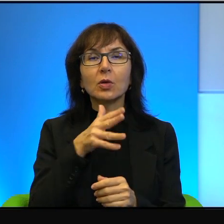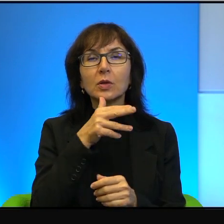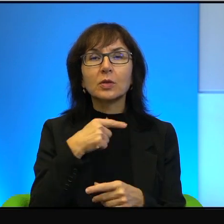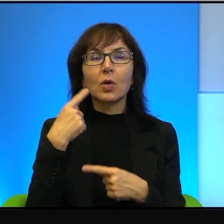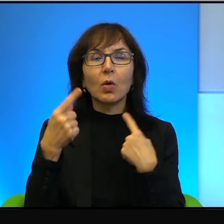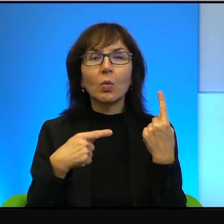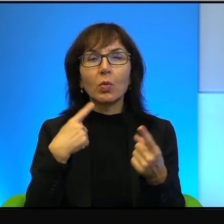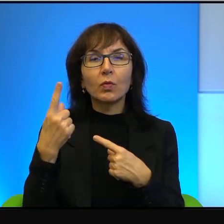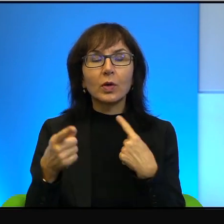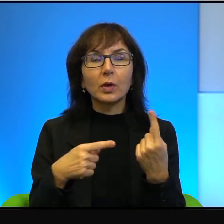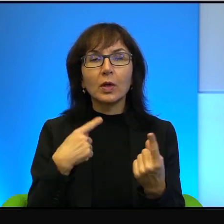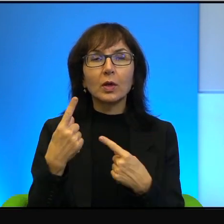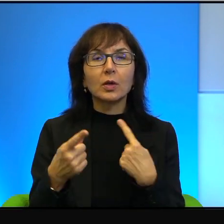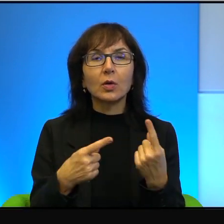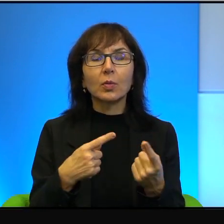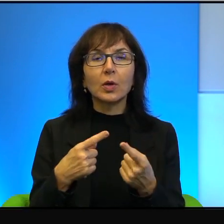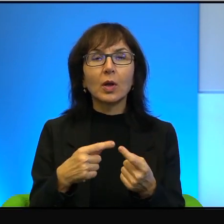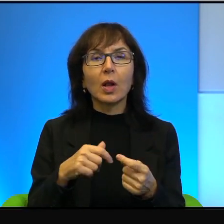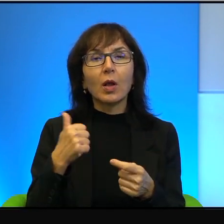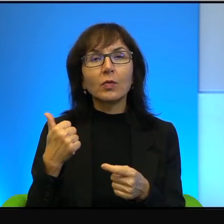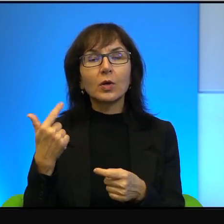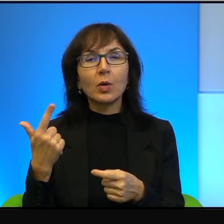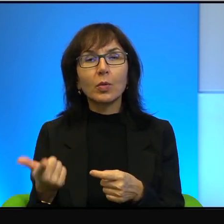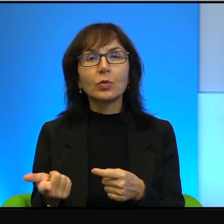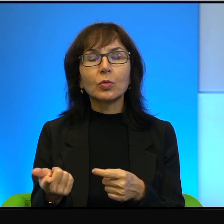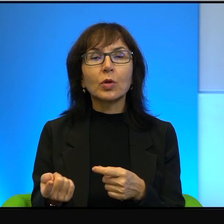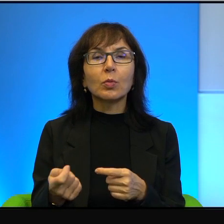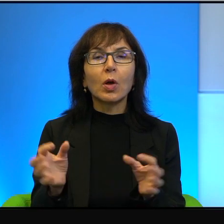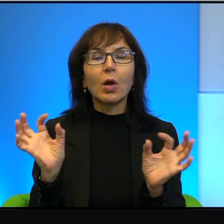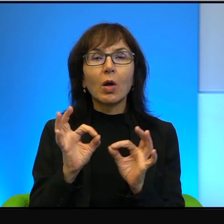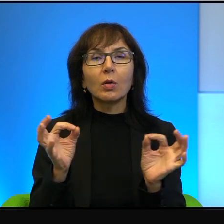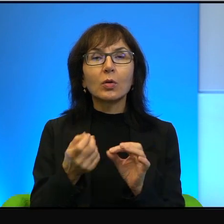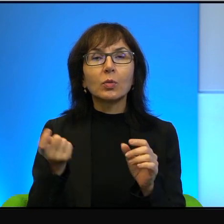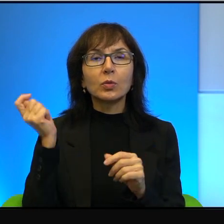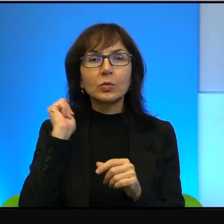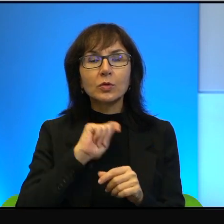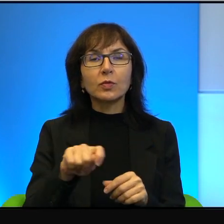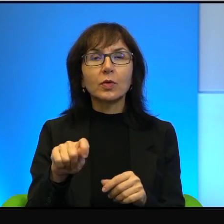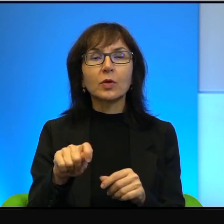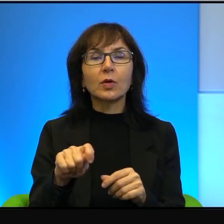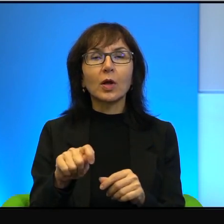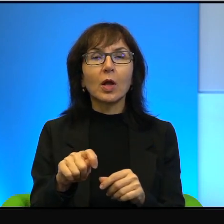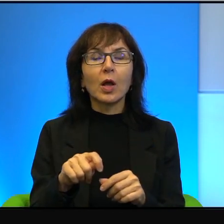o tym jednym i drugim bestialskim mordzie, ale w zasadzie głównie o tym drugim, o zabiciu arabskiego chłopca.